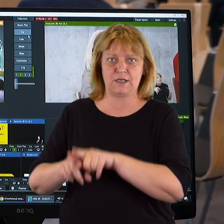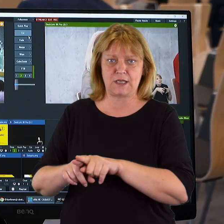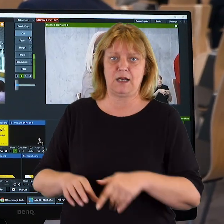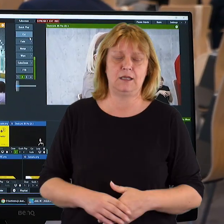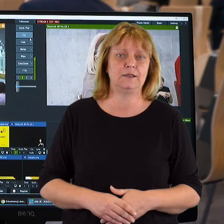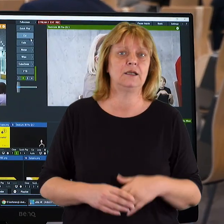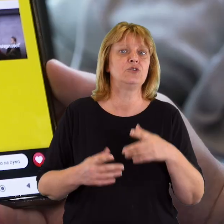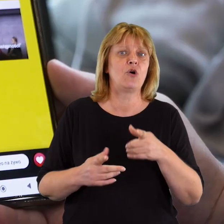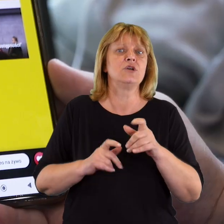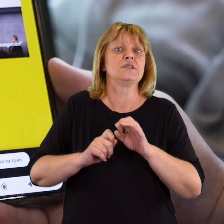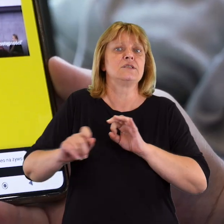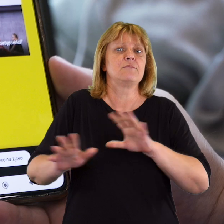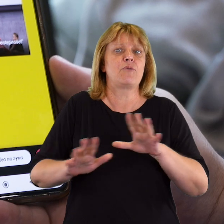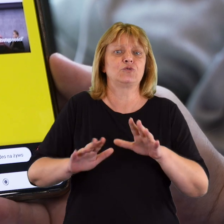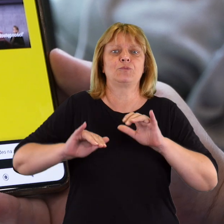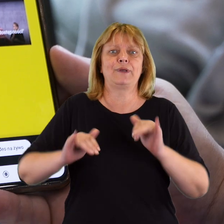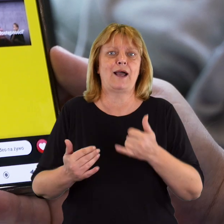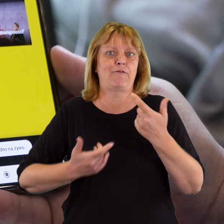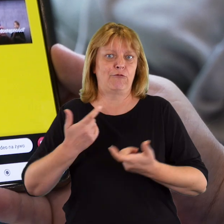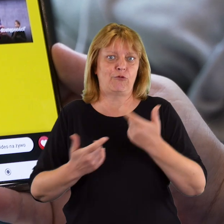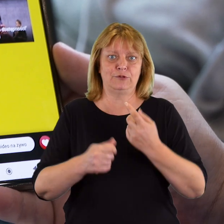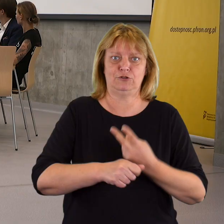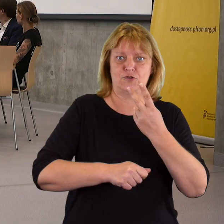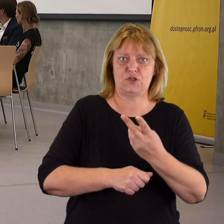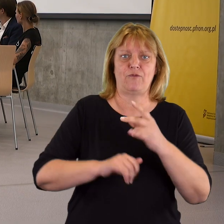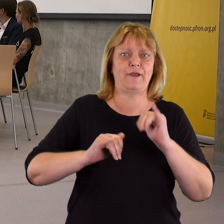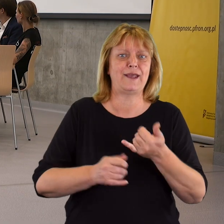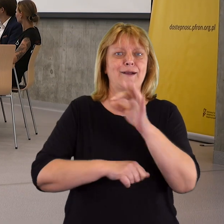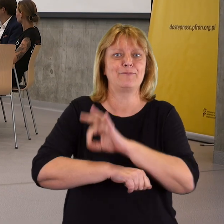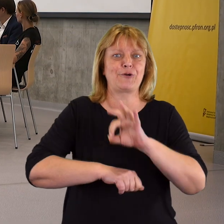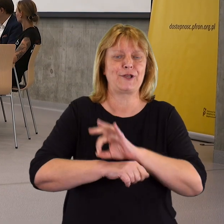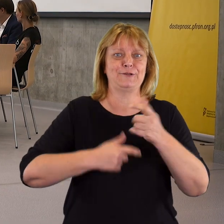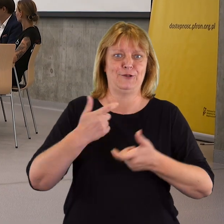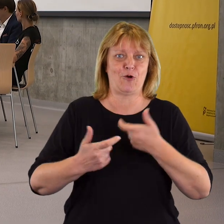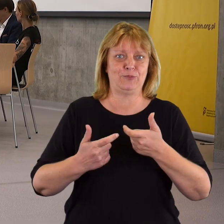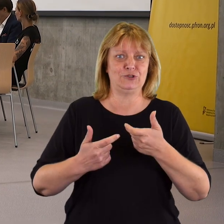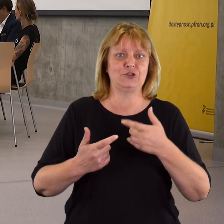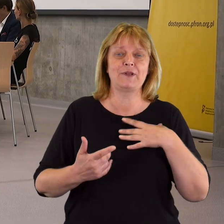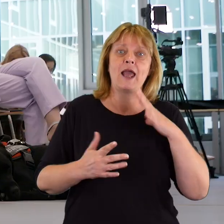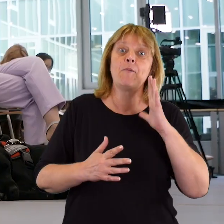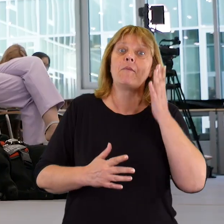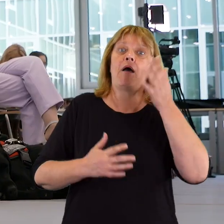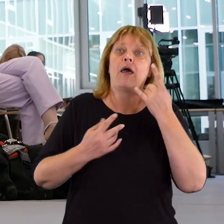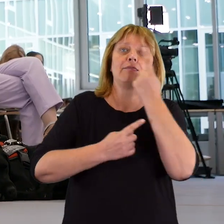czyli drodze do tego, w jaki sposób budować dostępność, w jaki sposób ją projektować, tak aby nie rozmyślać o tym,